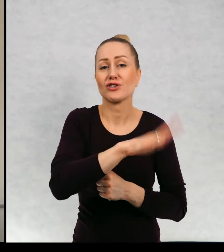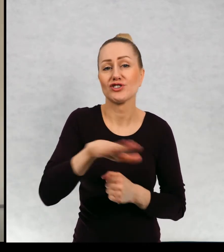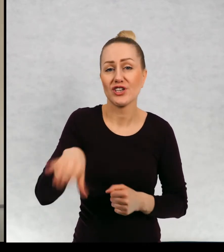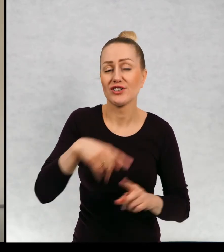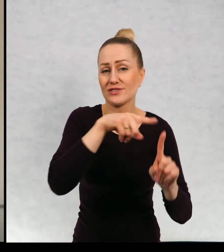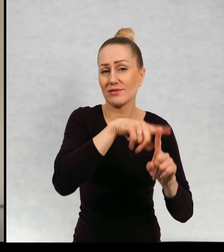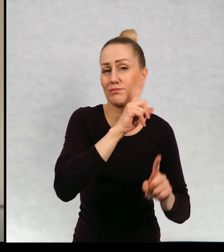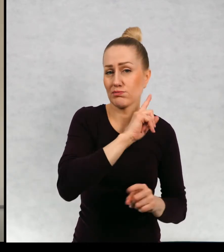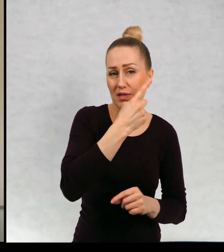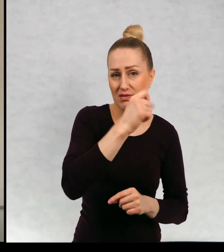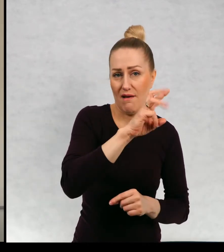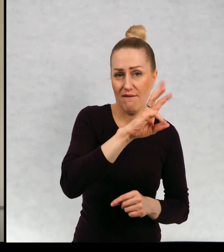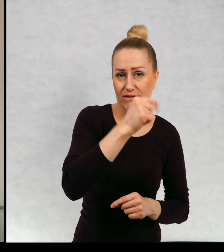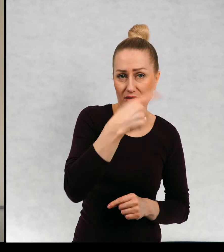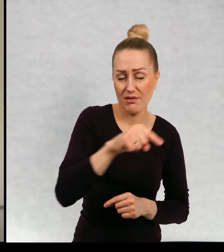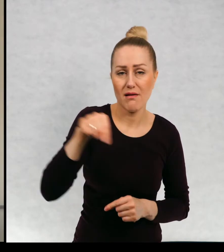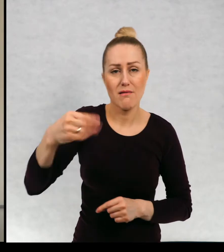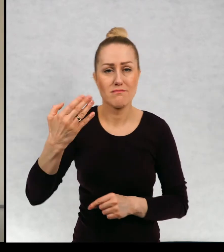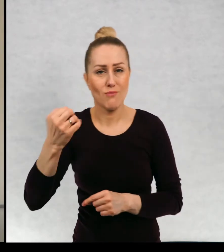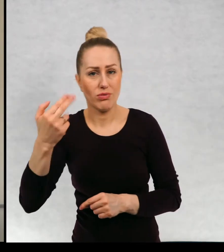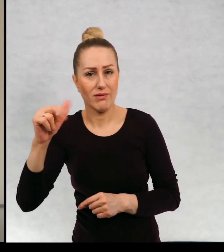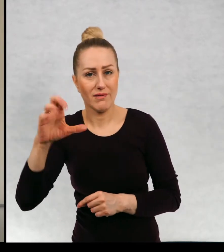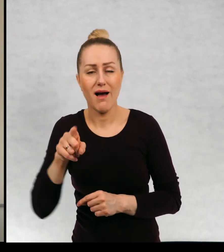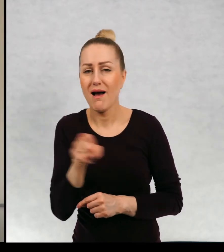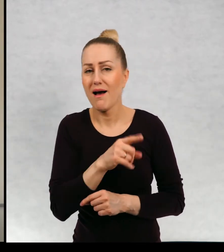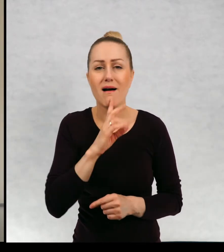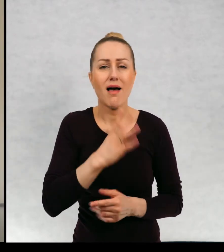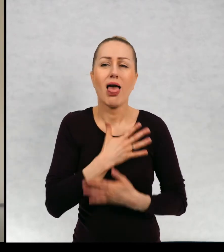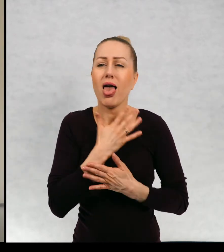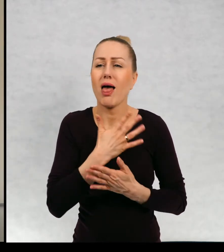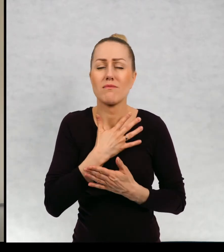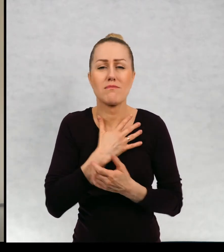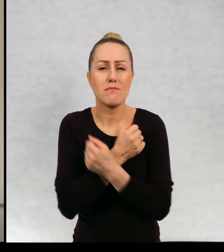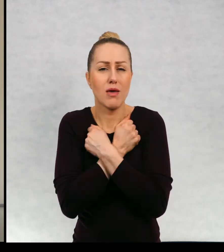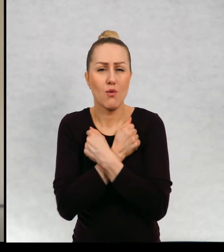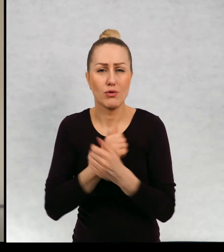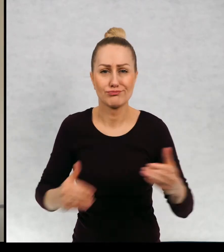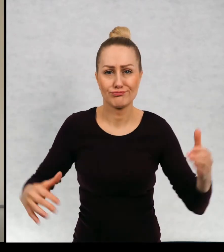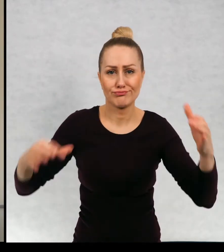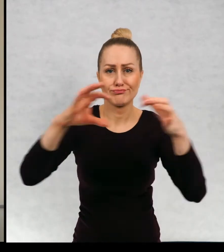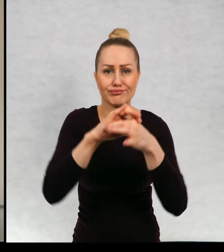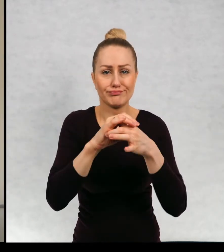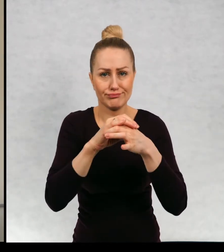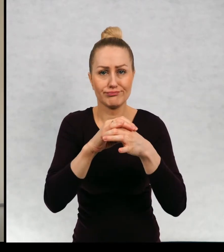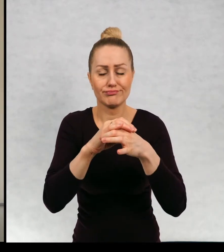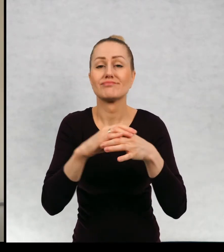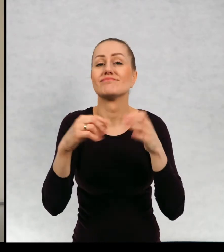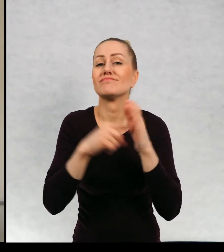o Dawidzie i Monice o uczuciu, które ich połączyło i o tym,